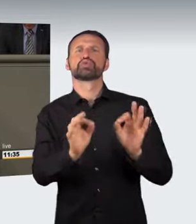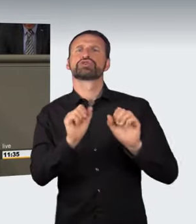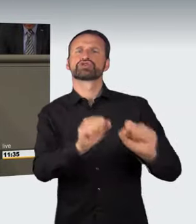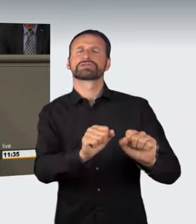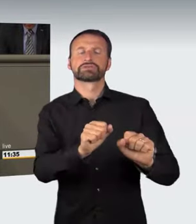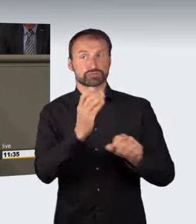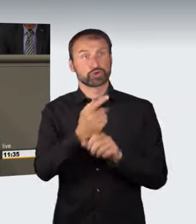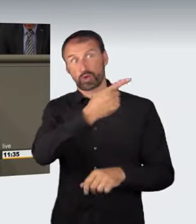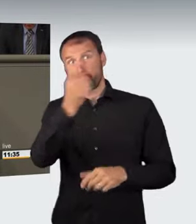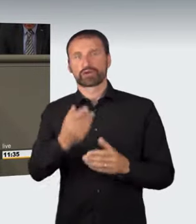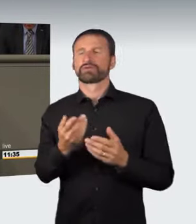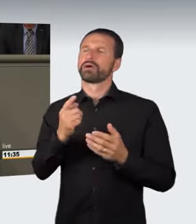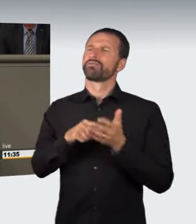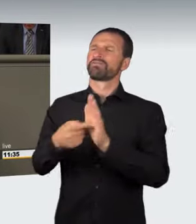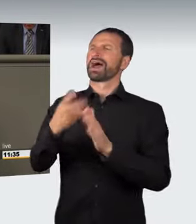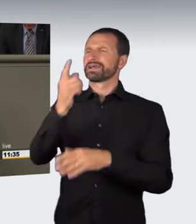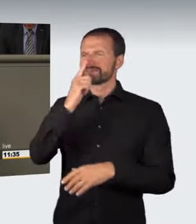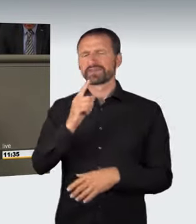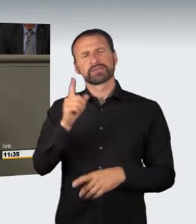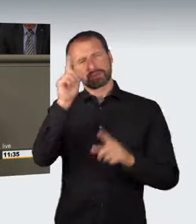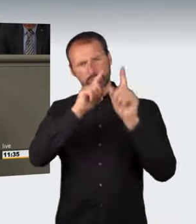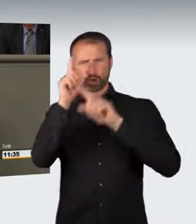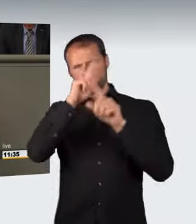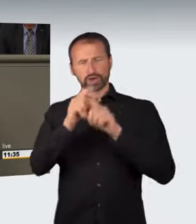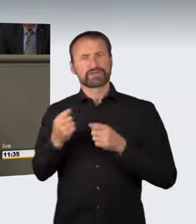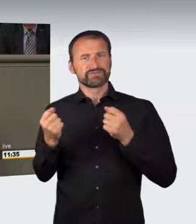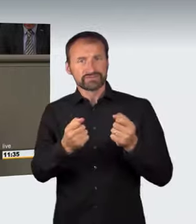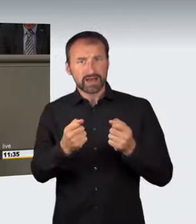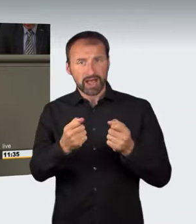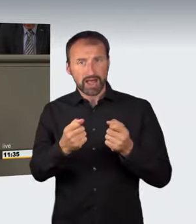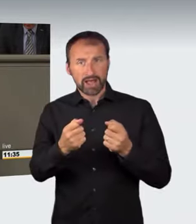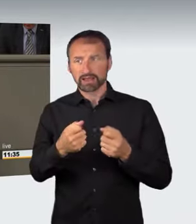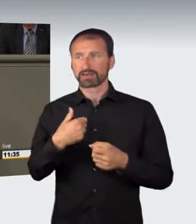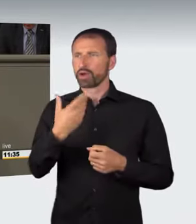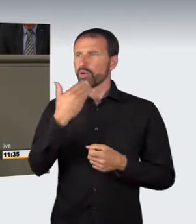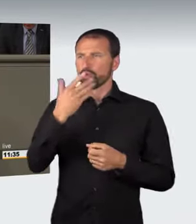verwiesen worden. Wenn ich betrunken fahre und noch keine konkrete Gefährdung darstelle, besteht nur eine abstrakte Gefährdung;